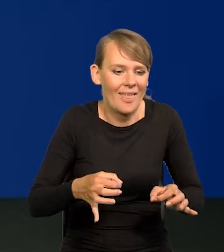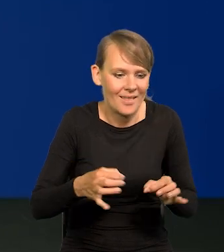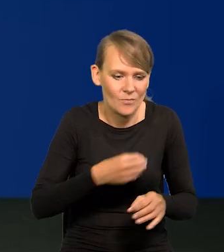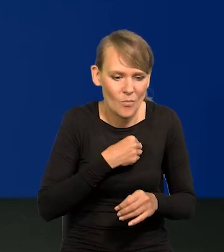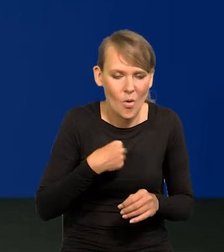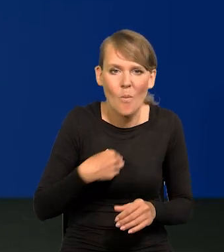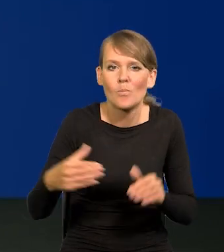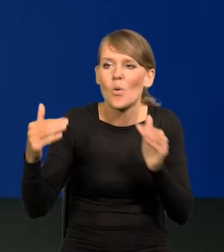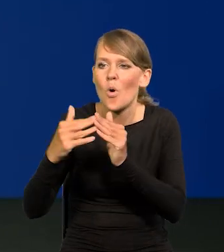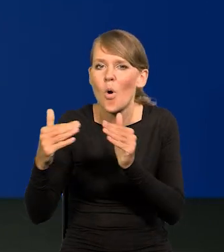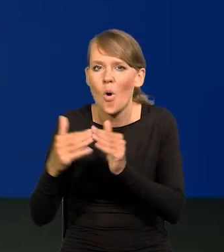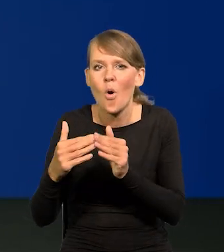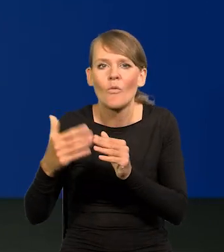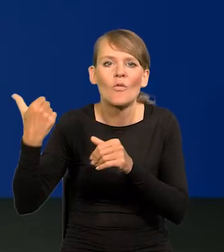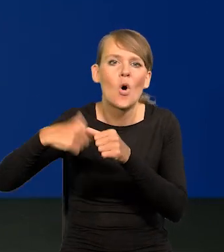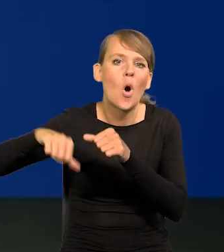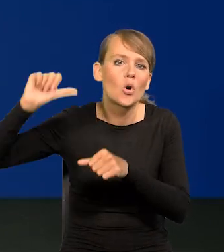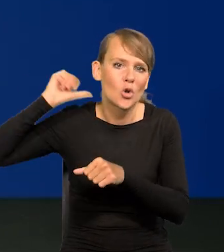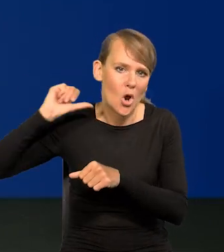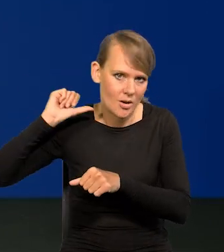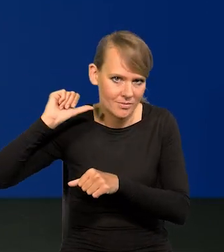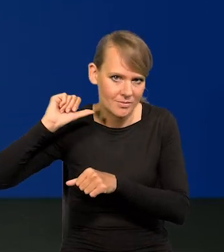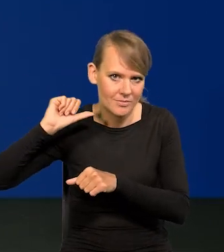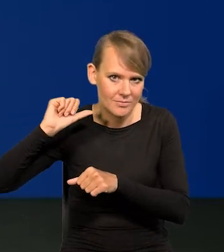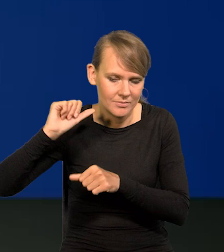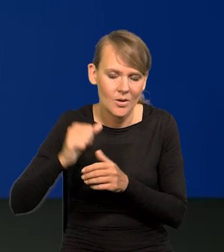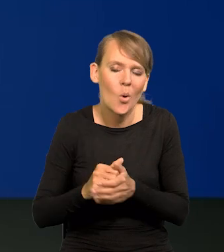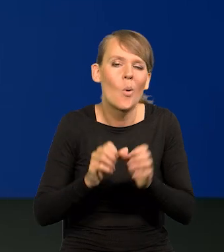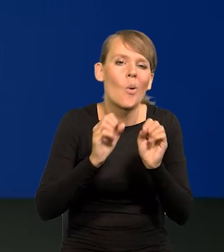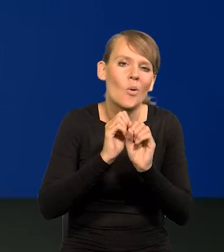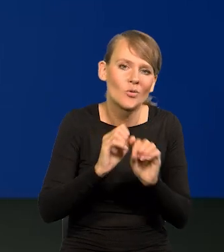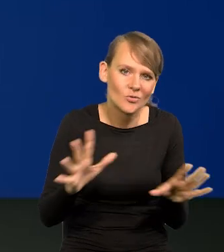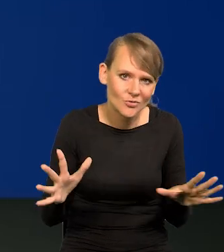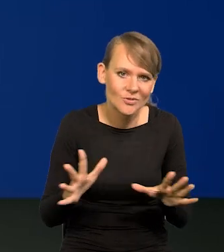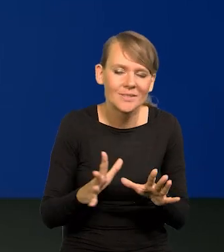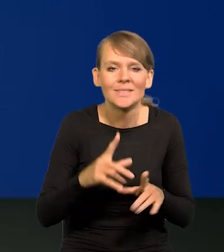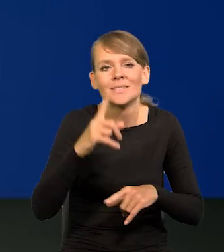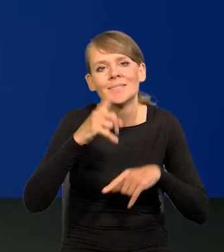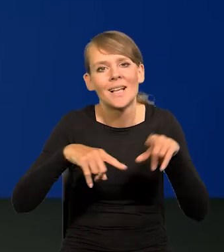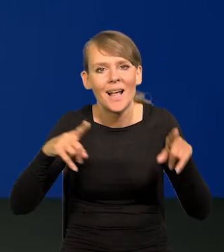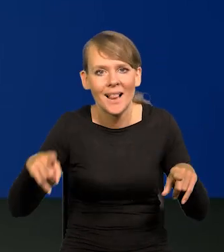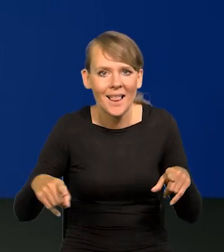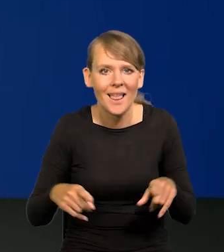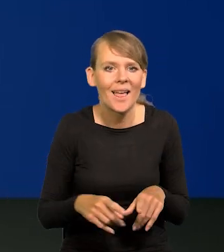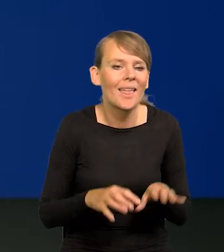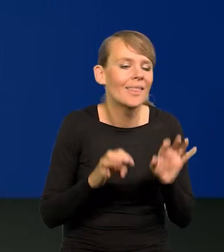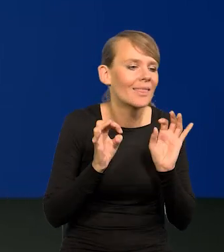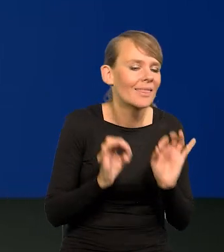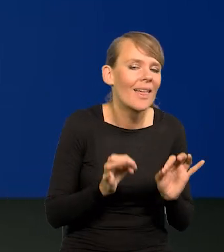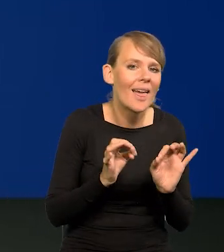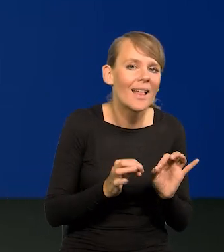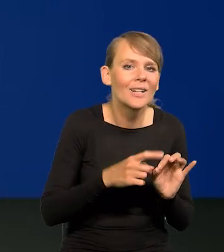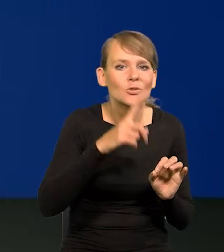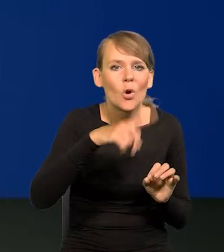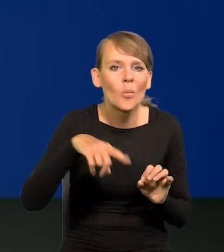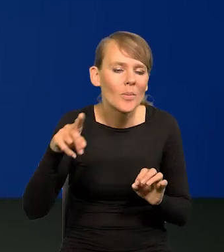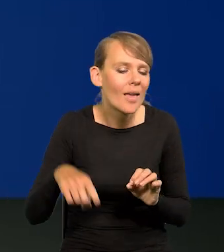w stosunku do inflacji rok wcześniej. Oczywiście to zależy od tego, jak się ich sytuacja teraz kształtuje z miesiąca na miesiąc,